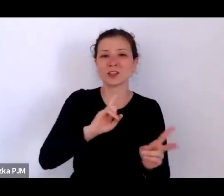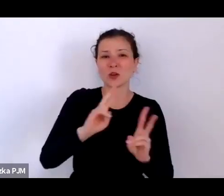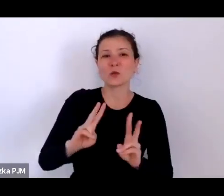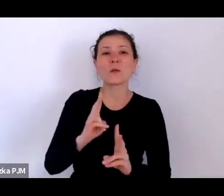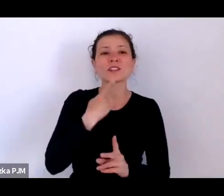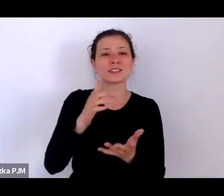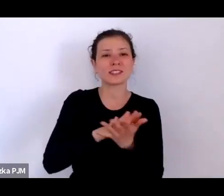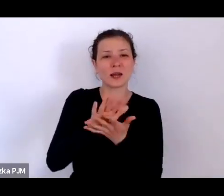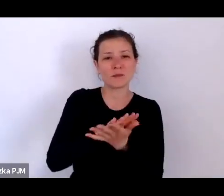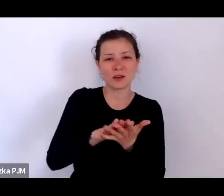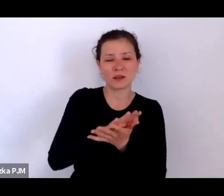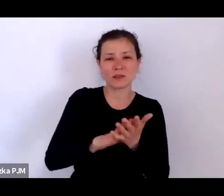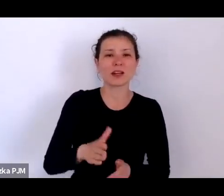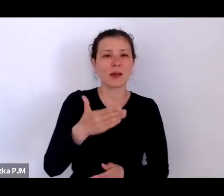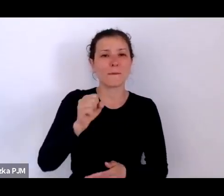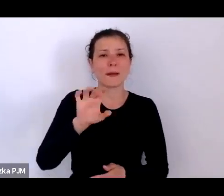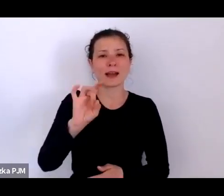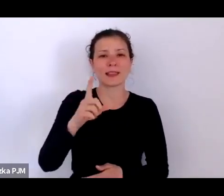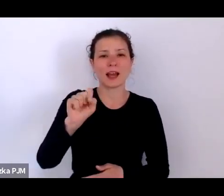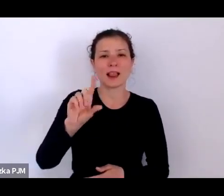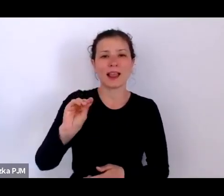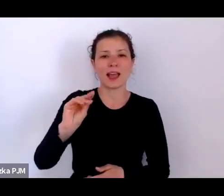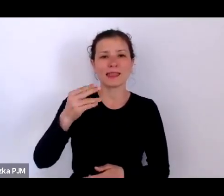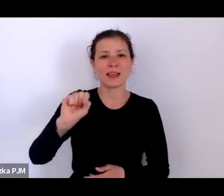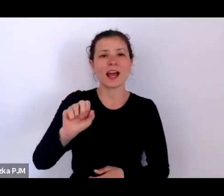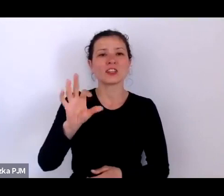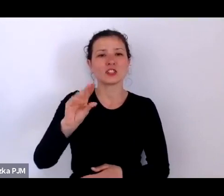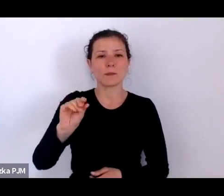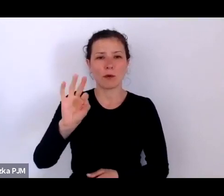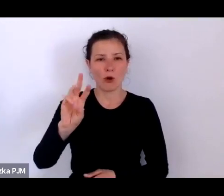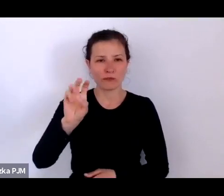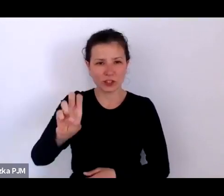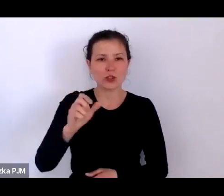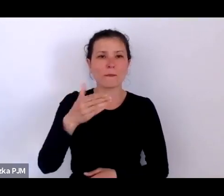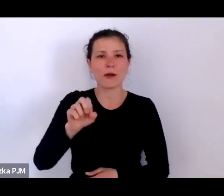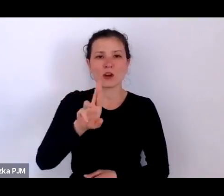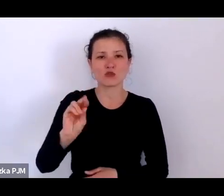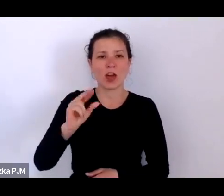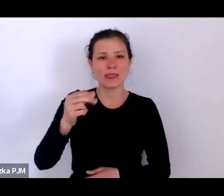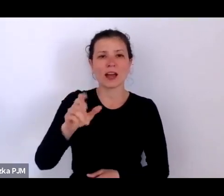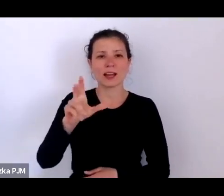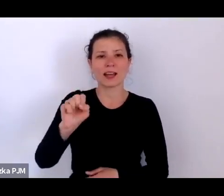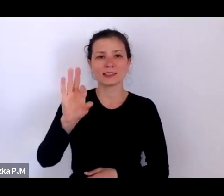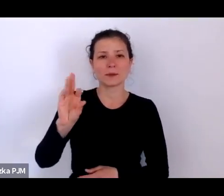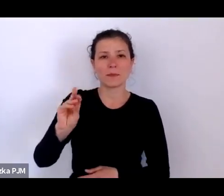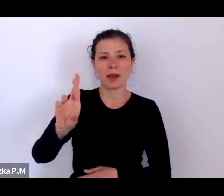panie Magdalenę Sipowicz i Marzenę Kasperską. Nad technicznym przebiegiem naszego spotkania czuwają dzisiaj: